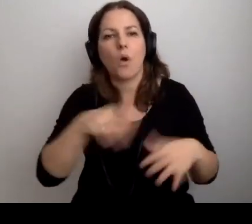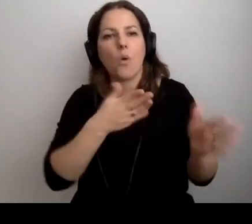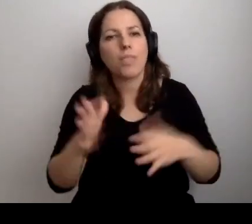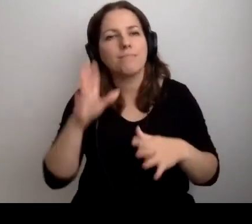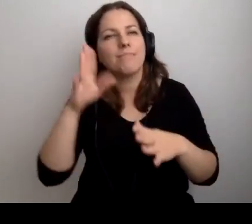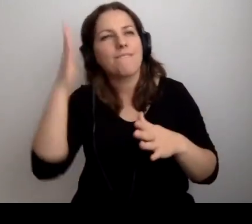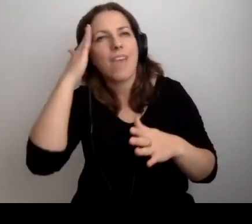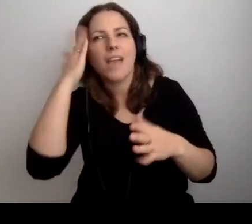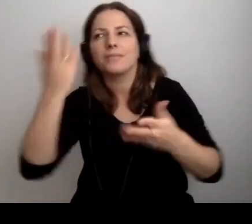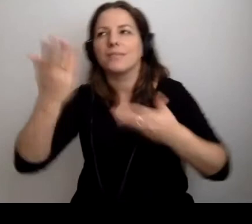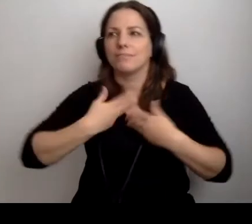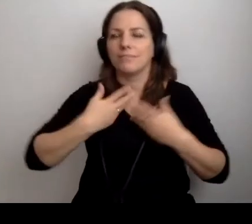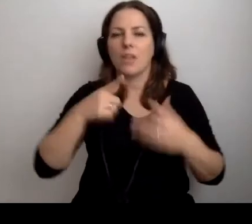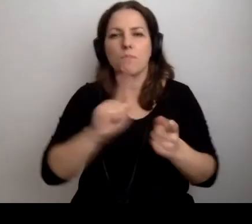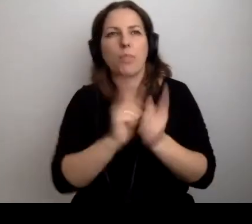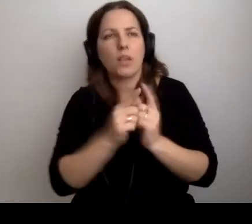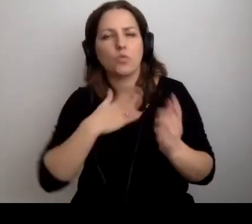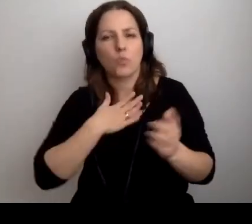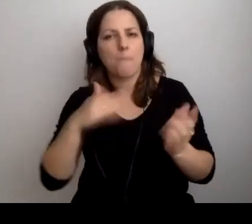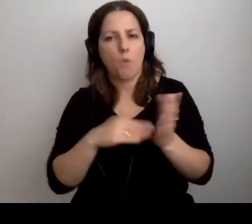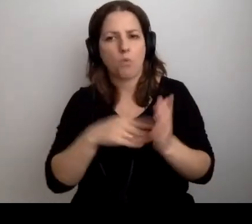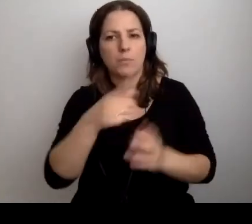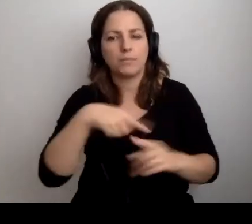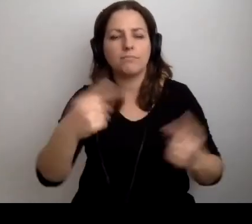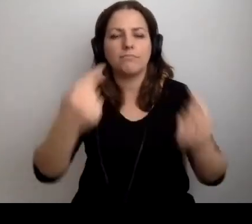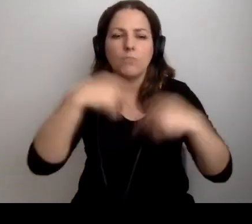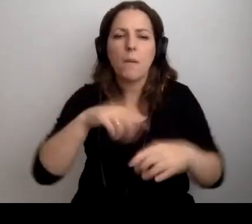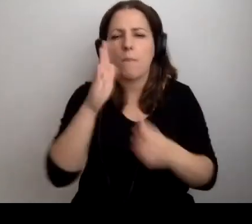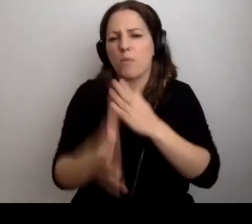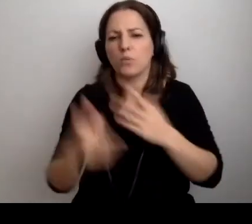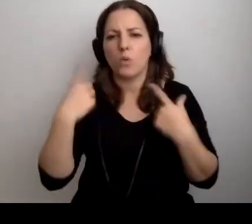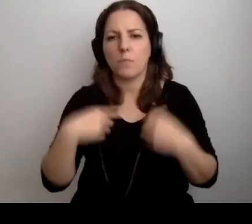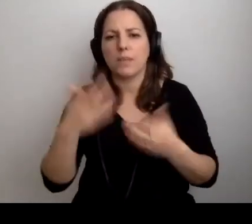Czujemy, że to potrzebne. Na te spotkania przychodzą osoby, które chcą na to przyjść.